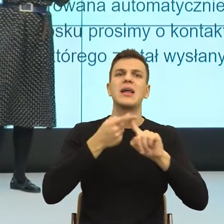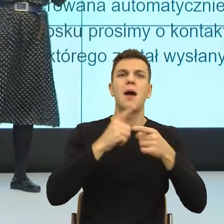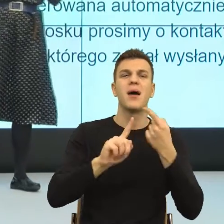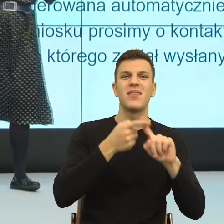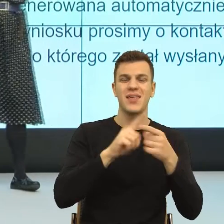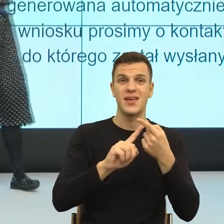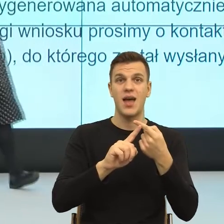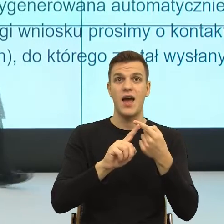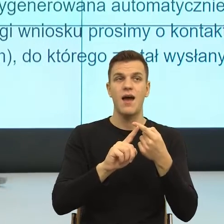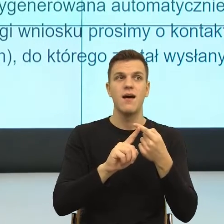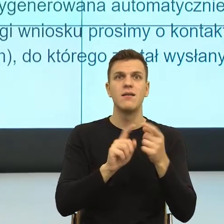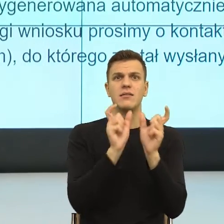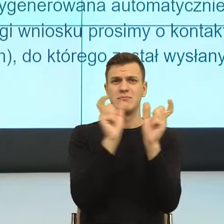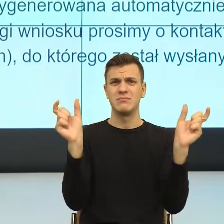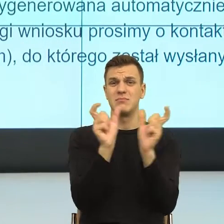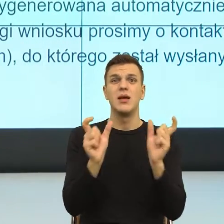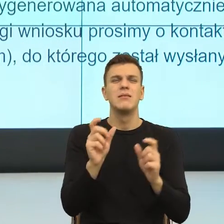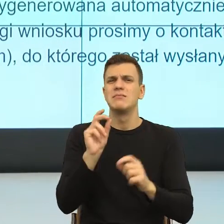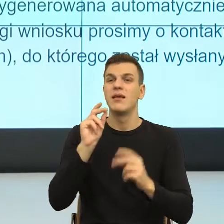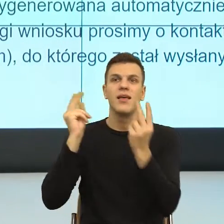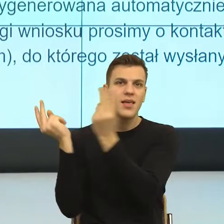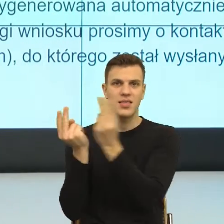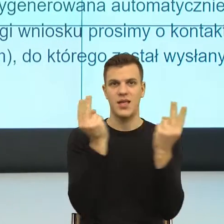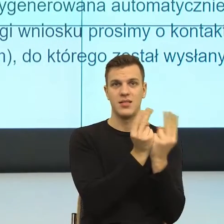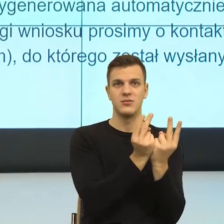że jak mówię tutaj znowu racjonalnie możemy próbować to czytać,